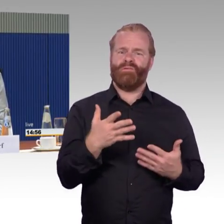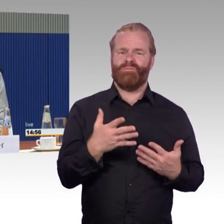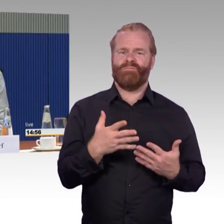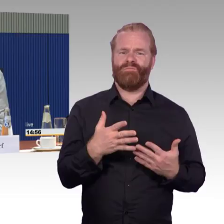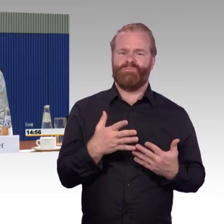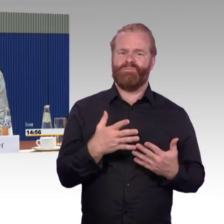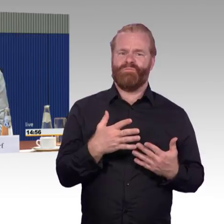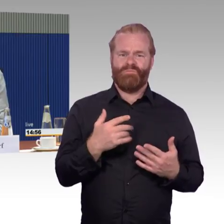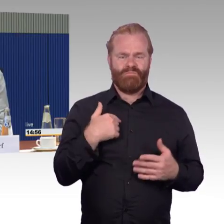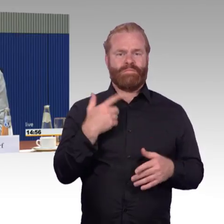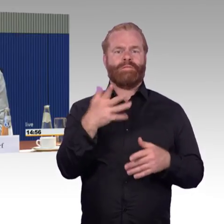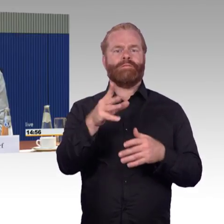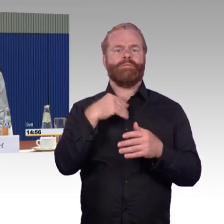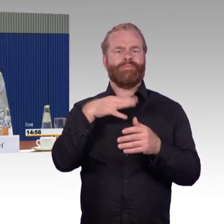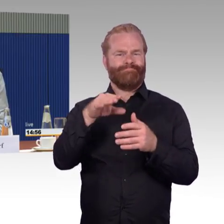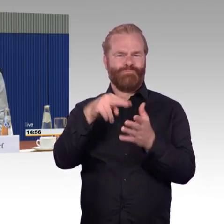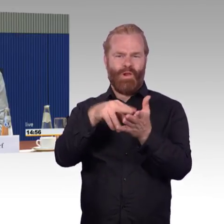Ich weiß nicht, was dort passiert ist und wie ich mit meiner Frau